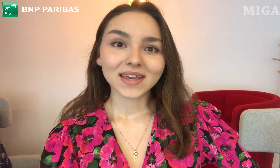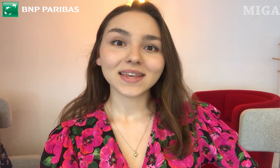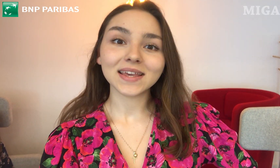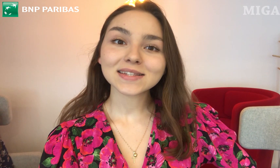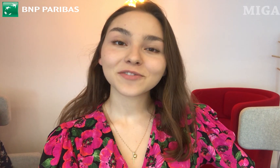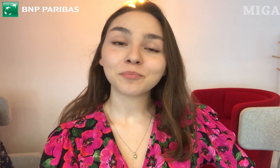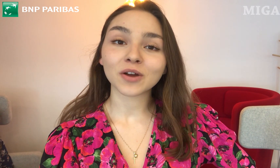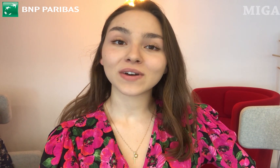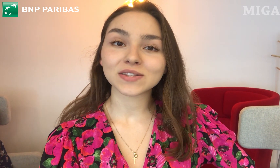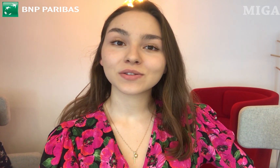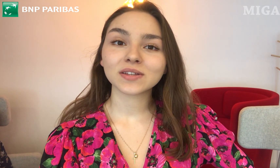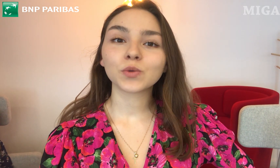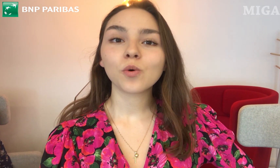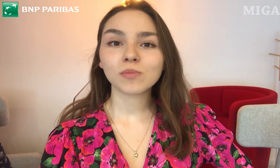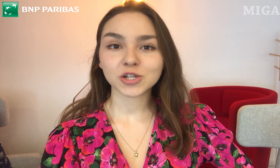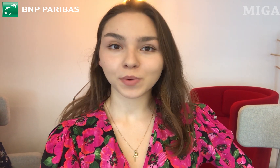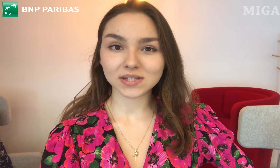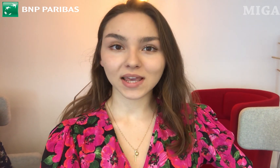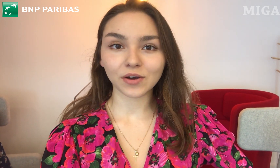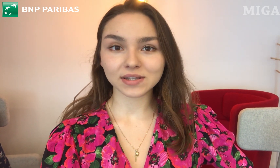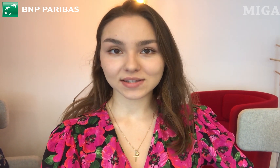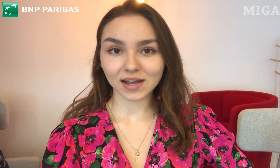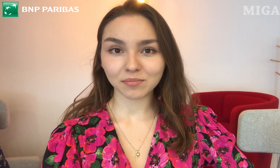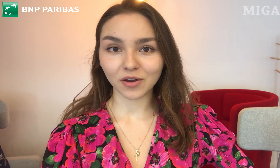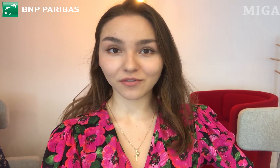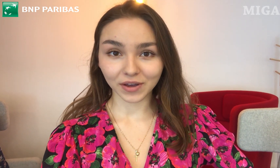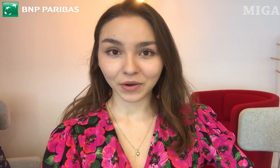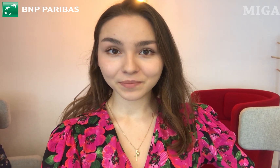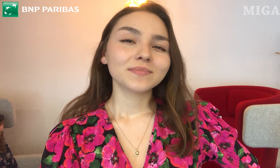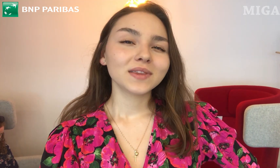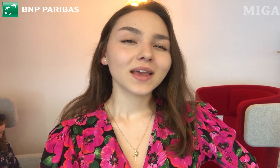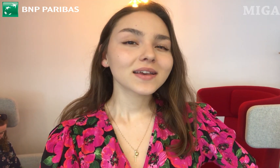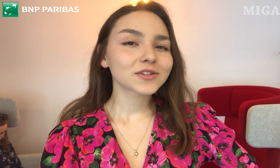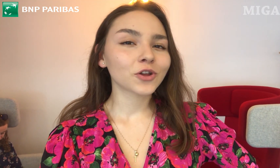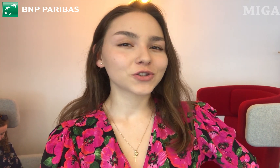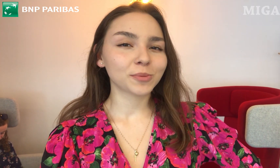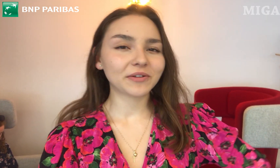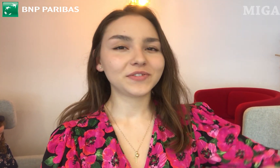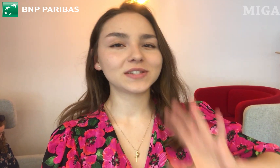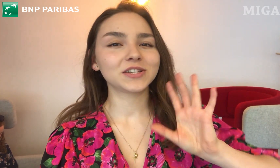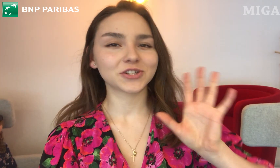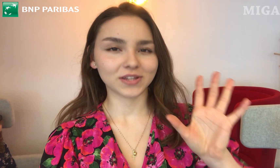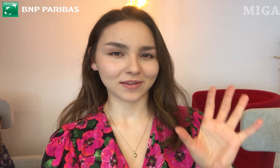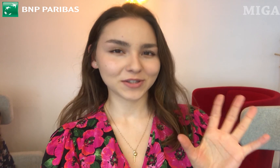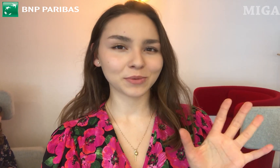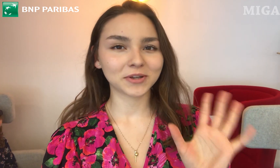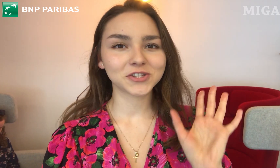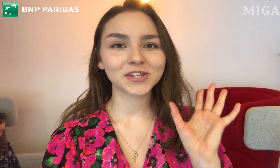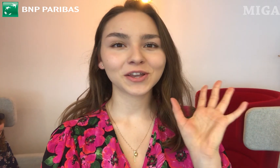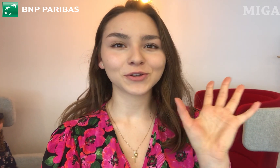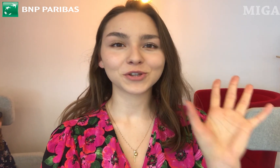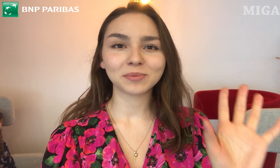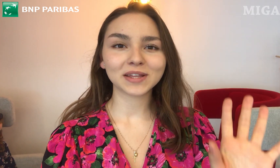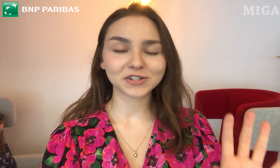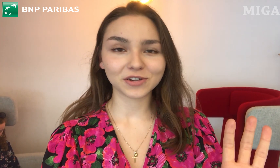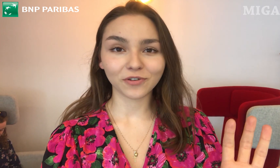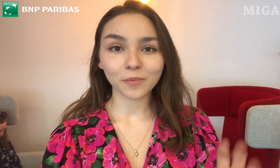jest wprowadzony tłumacz polskiego języka migowego. Nie jest to osoba fizyczna, nie zobaczycie tej osoby na żywo.